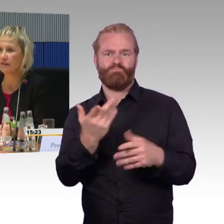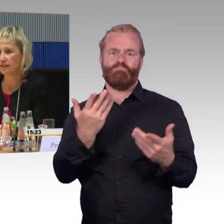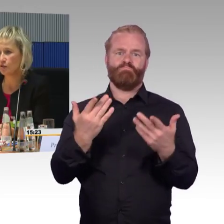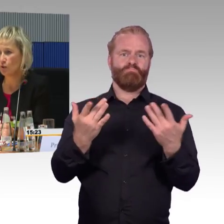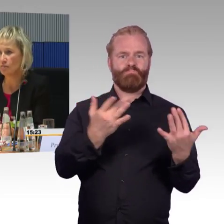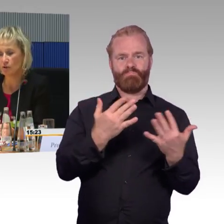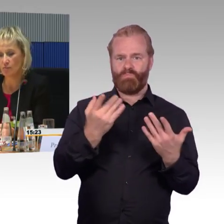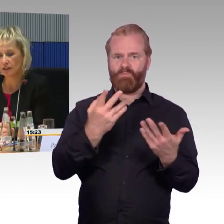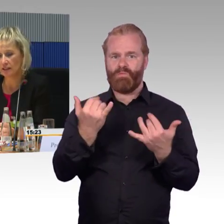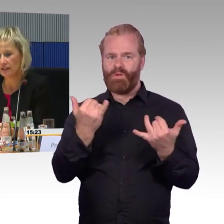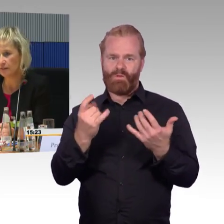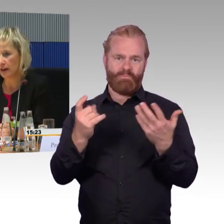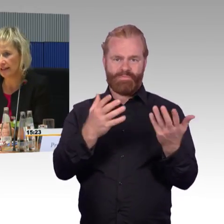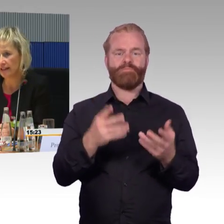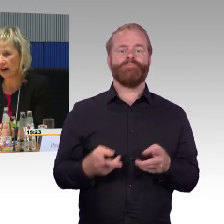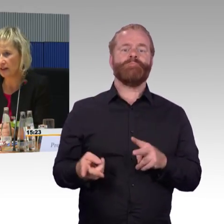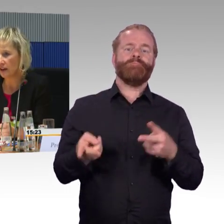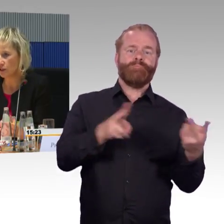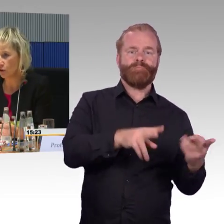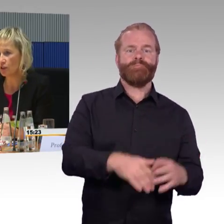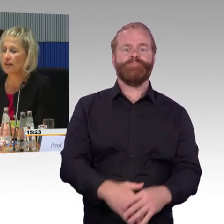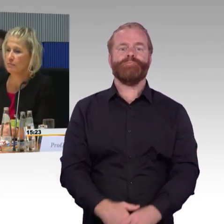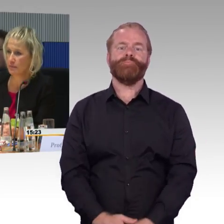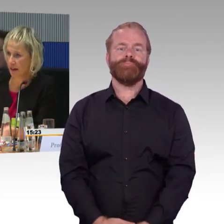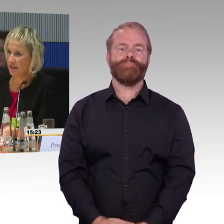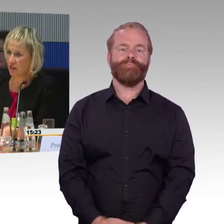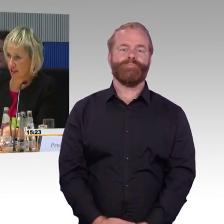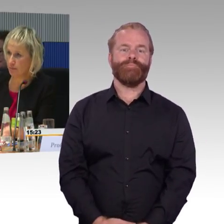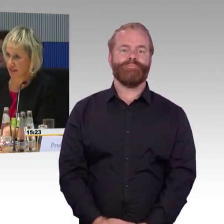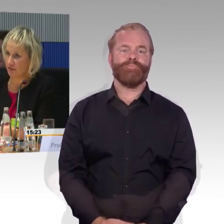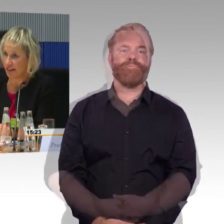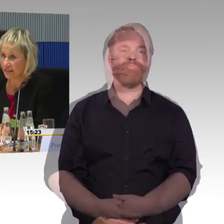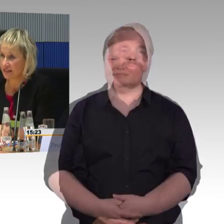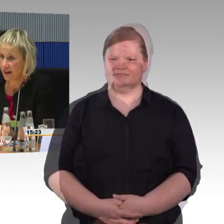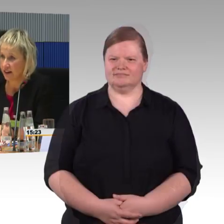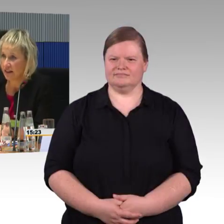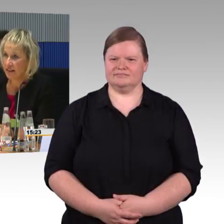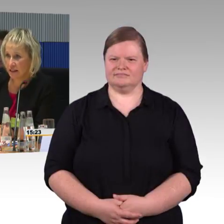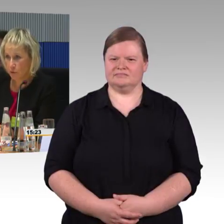haben alle Sensoren bekommen in den letzten beiden Jahren, auch die Rolltreppen, die melden sich selbst defekt.